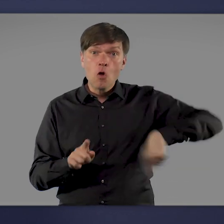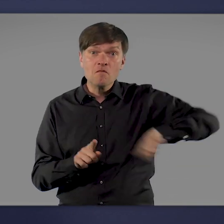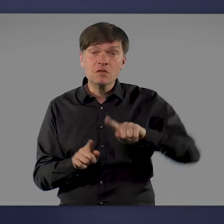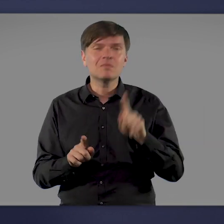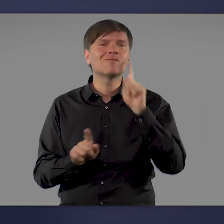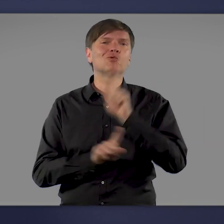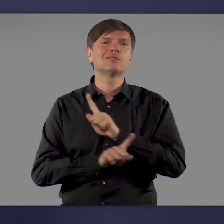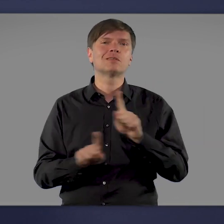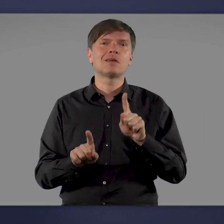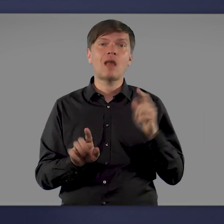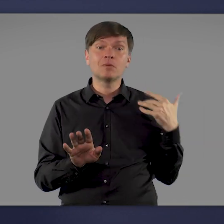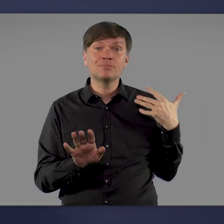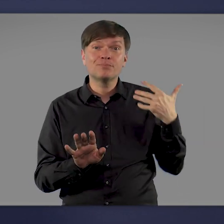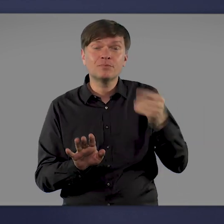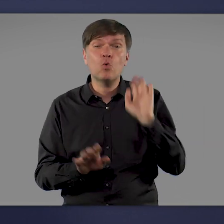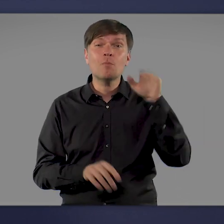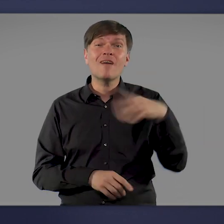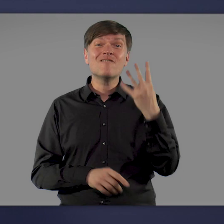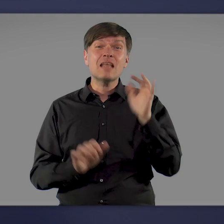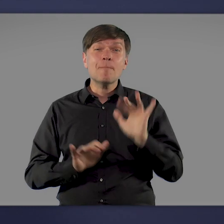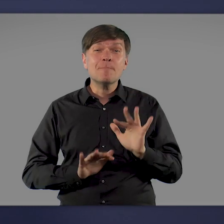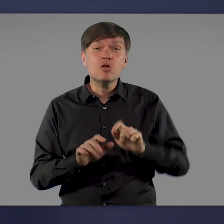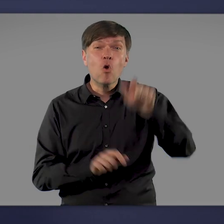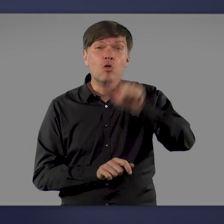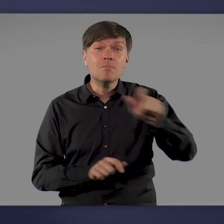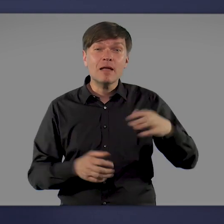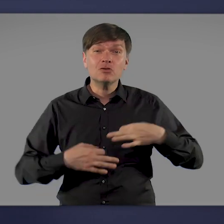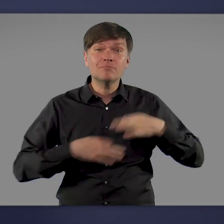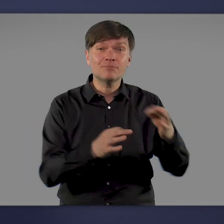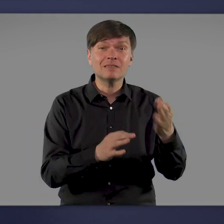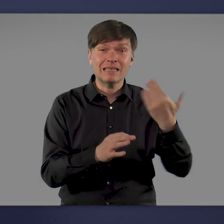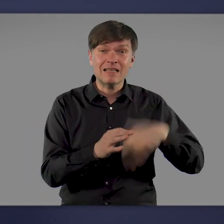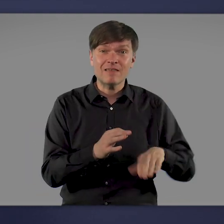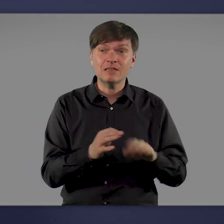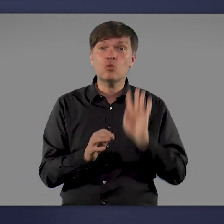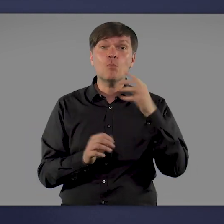Seitdem sind mehr als 4 Millionen Menschen an dem Virus erkrankt und über 90.000 daran gestorben.